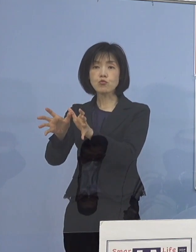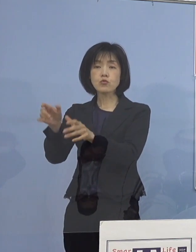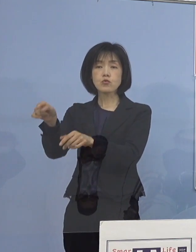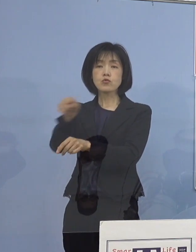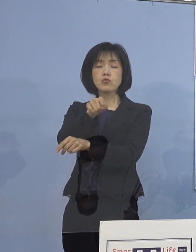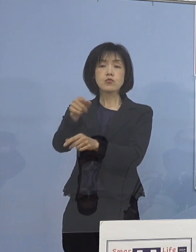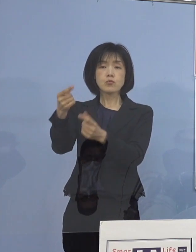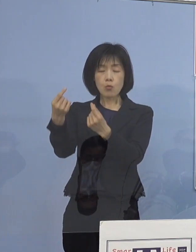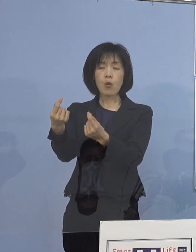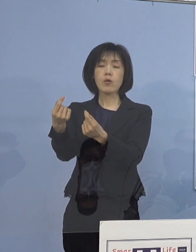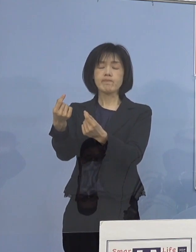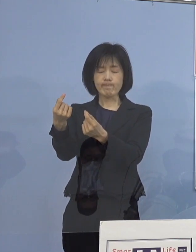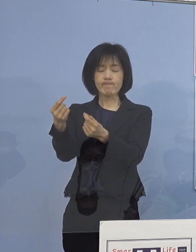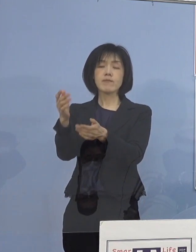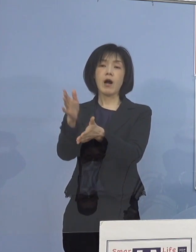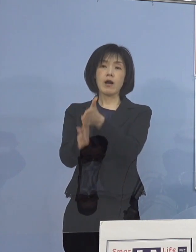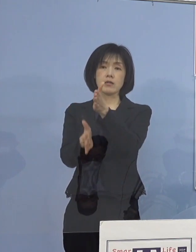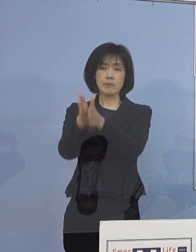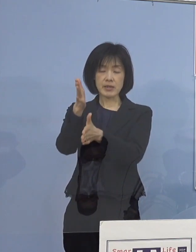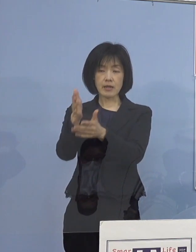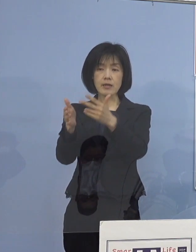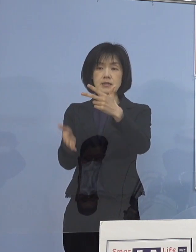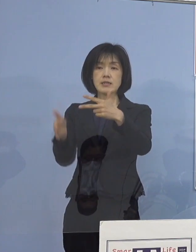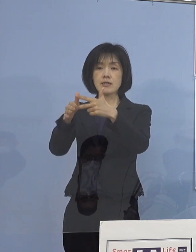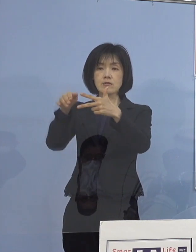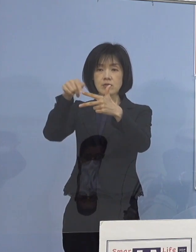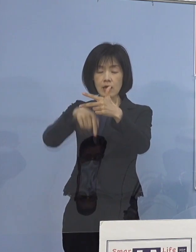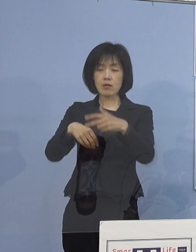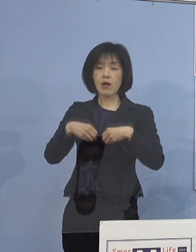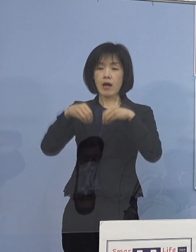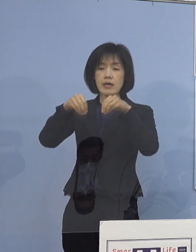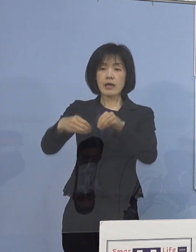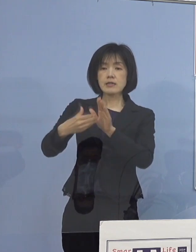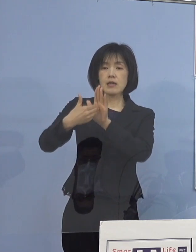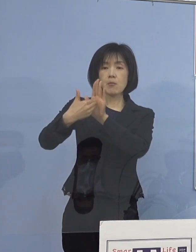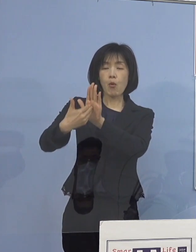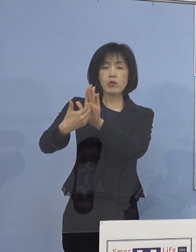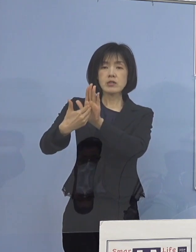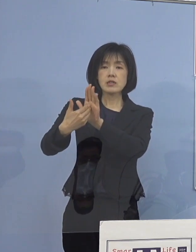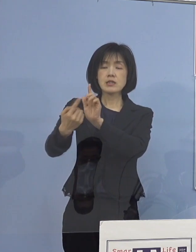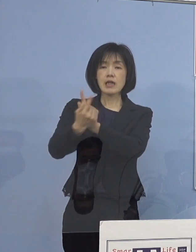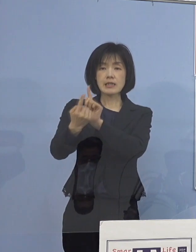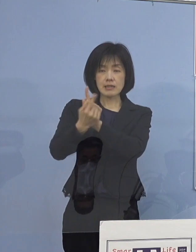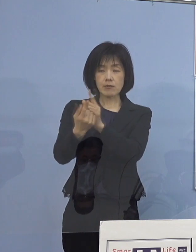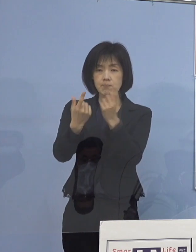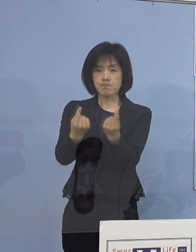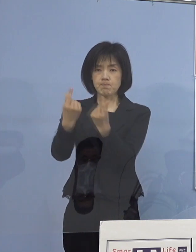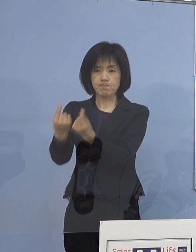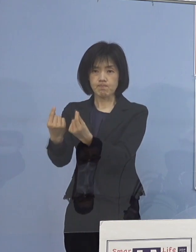改めて施設での 感染防止対策の徹底や施設を通じた